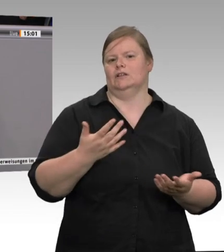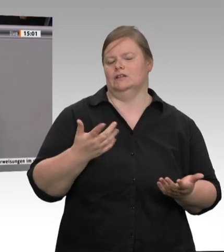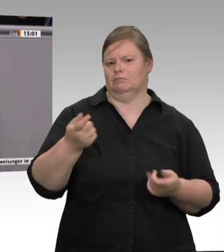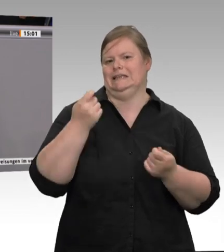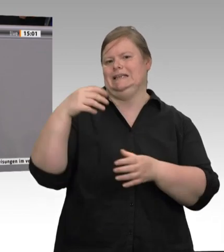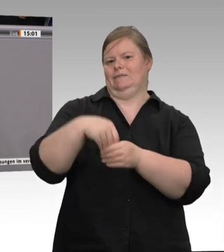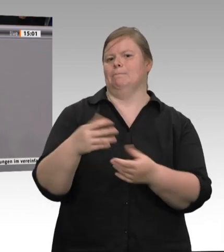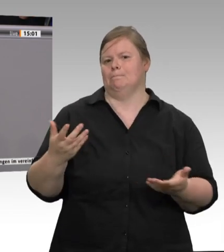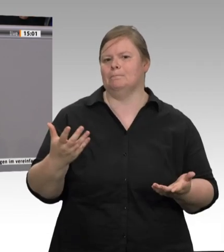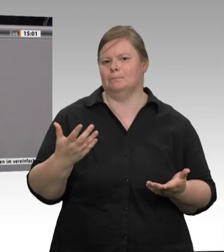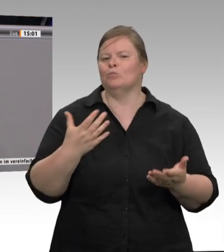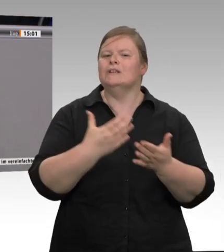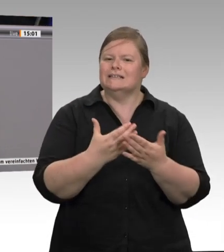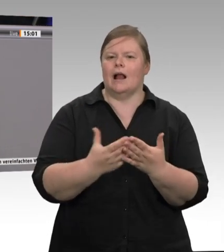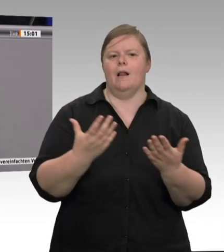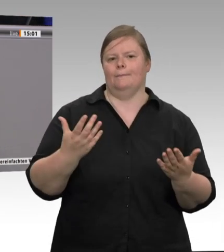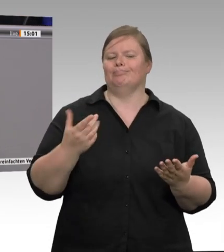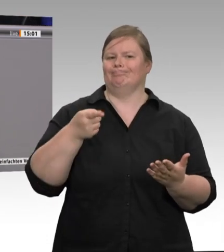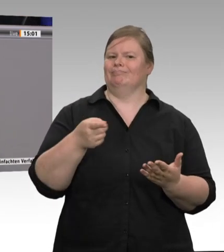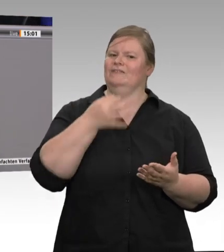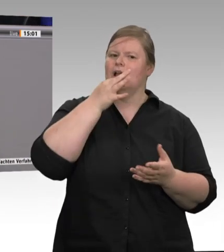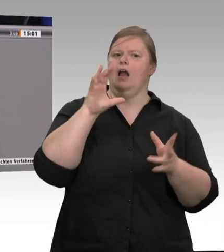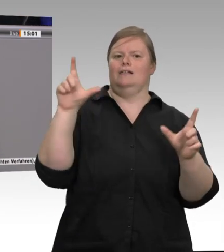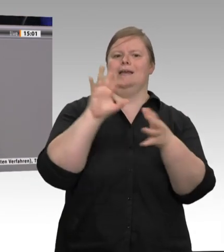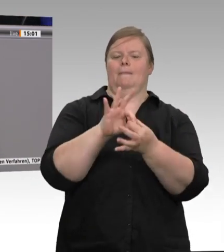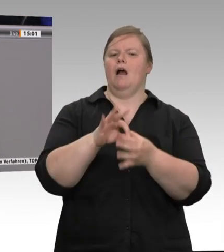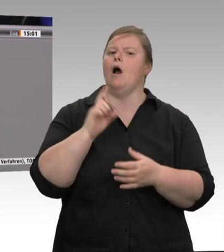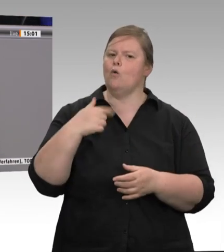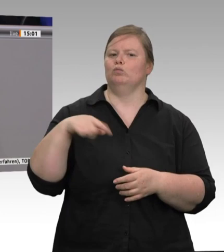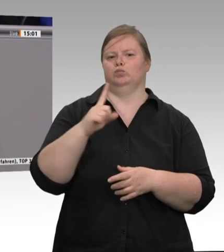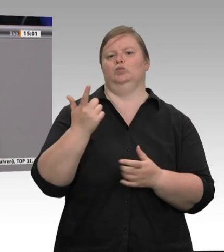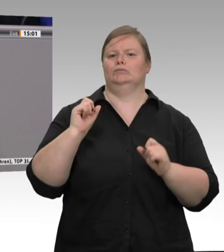werden. Da vorhin geklagt wurde, dass wir jetzt so große Betriebe haben, möchte